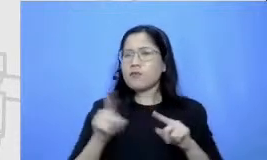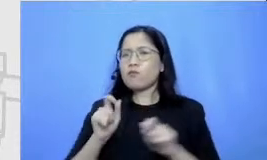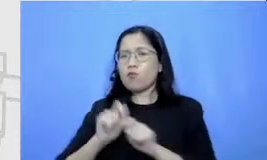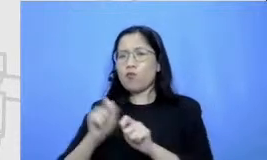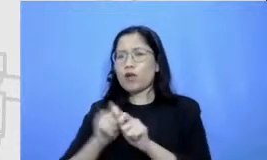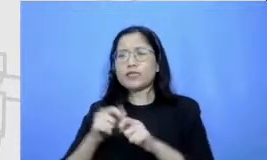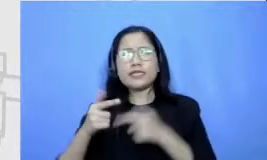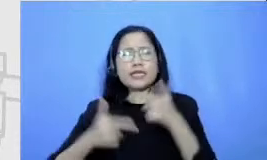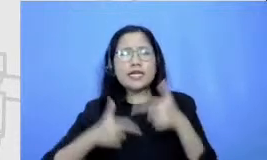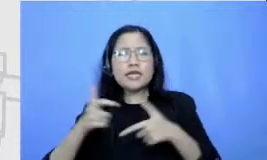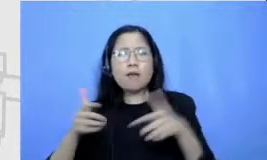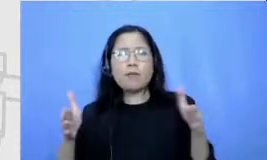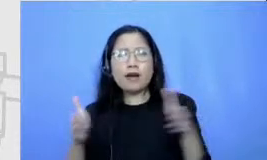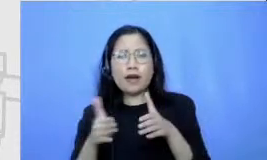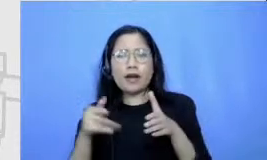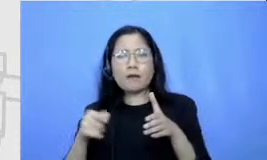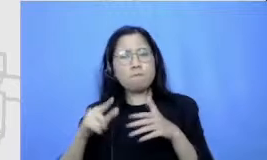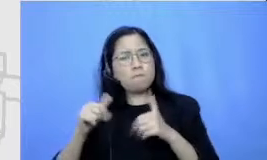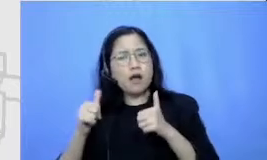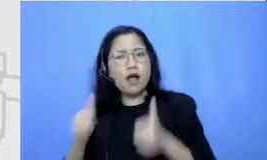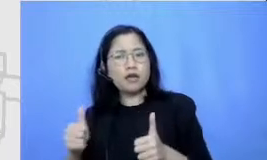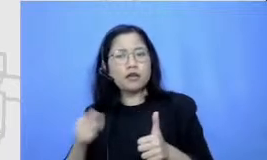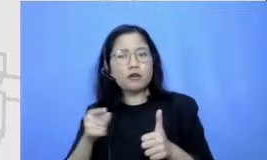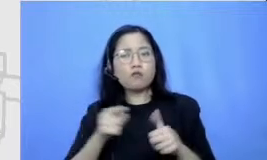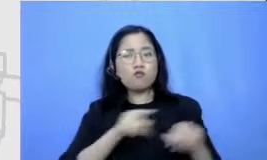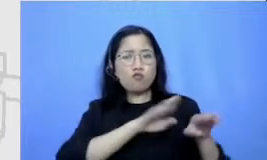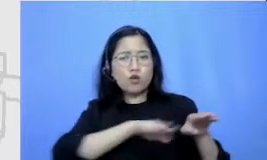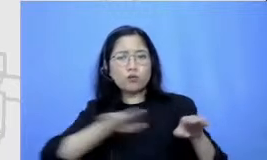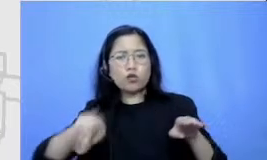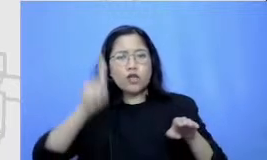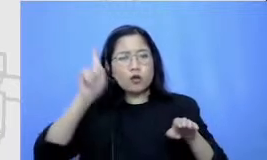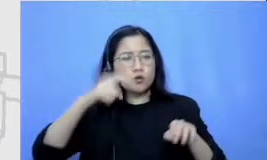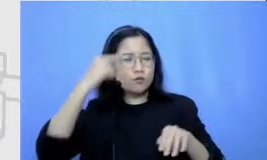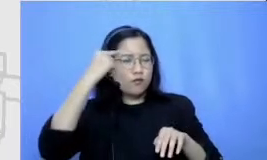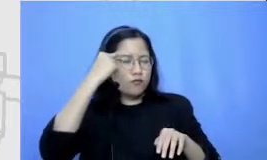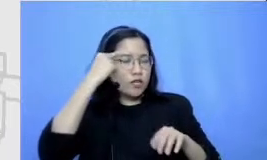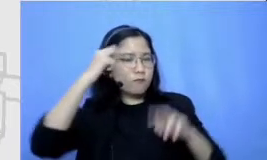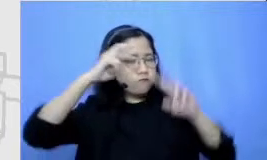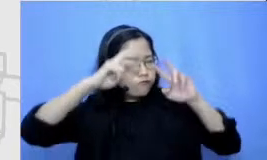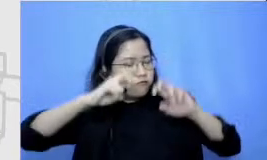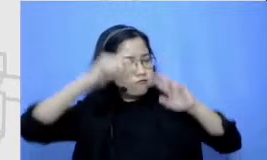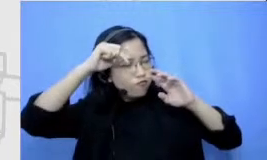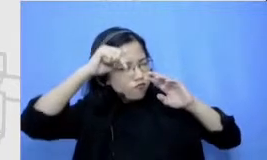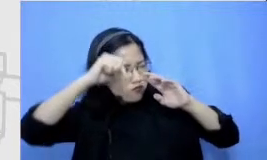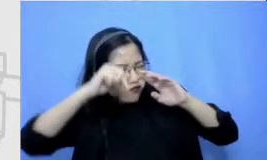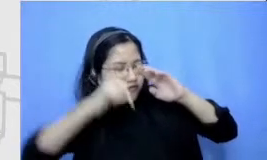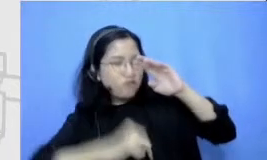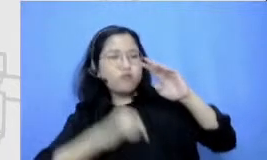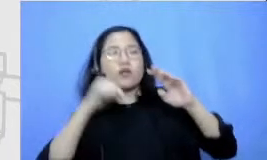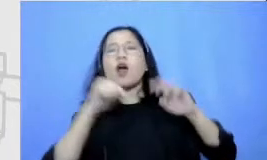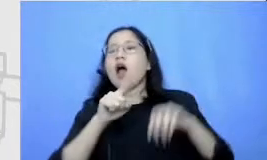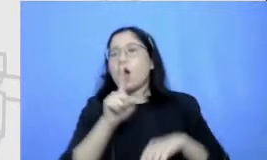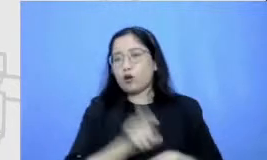mulut harus brainstorming sedalam-dalamnya selebar-lebarnya mereka harus mencari ide